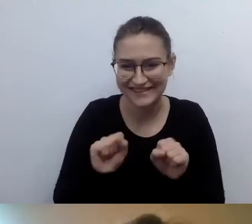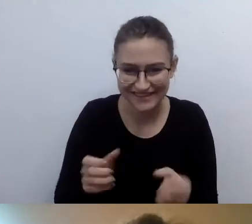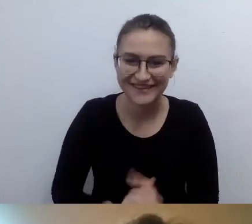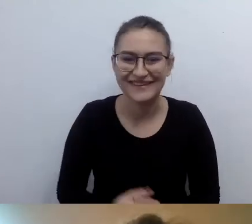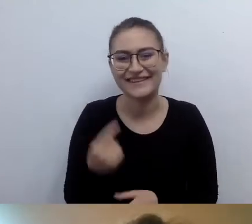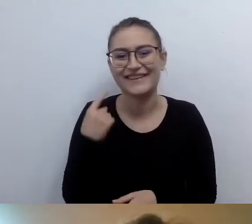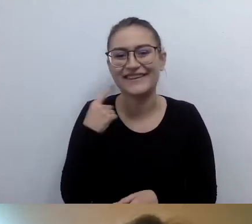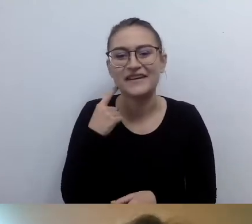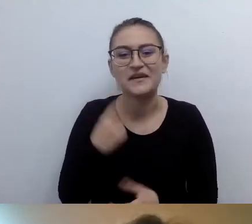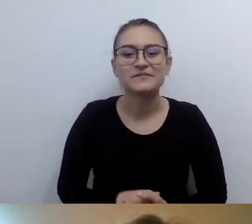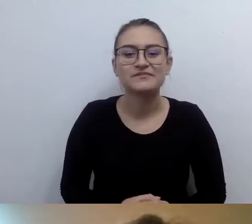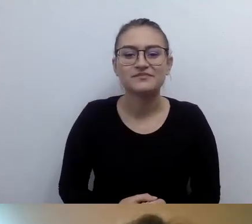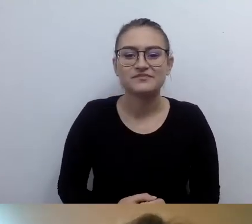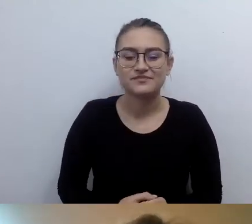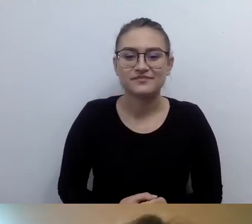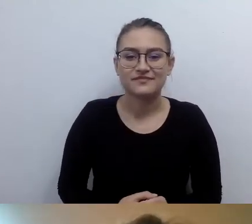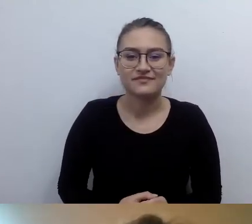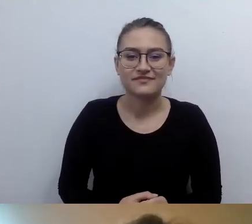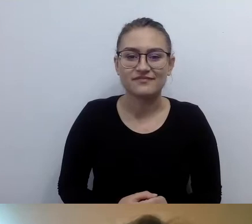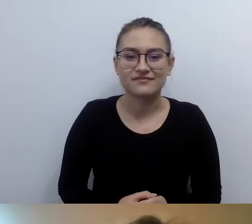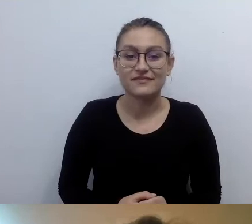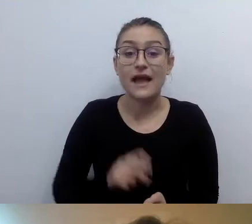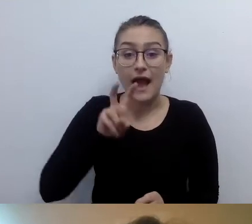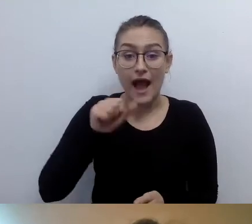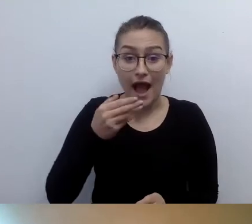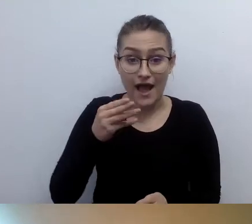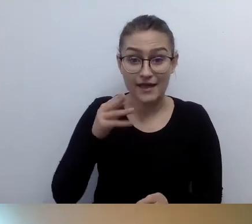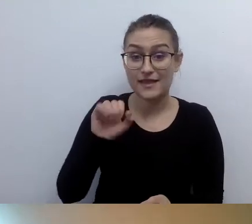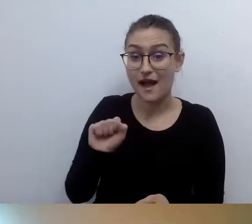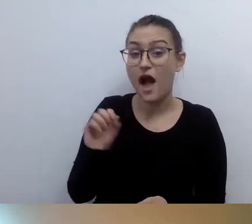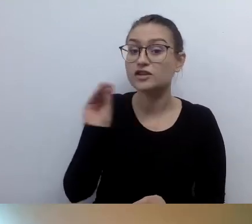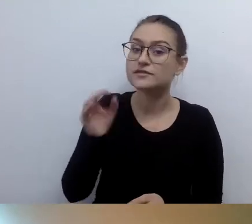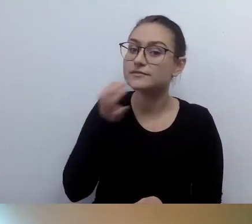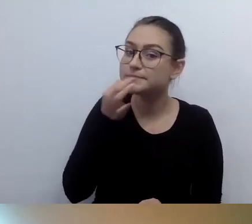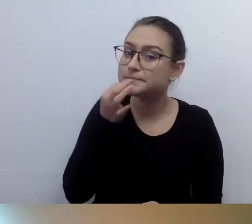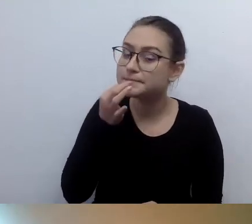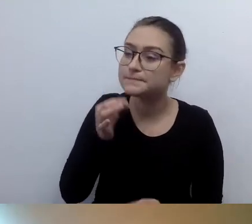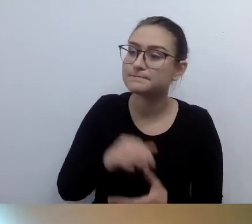MAŁGORZATA: Hania jeszcze dopytuje. Nawiązując do informacji o tym, jak wygląda prelegent.